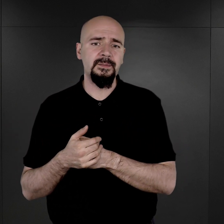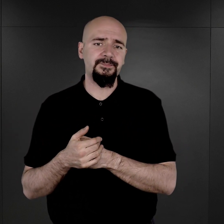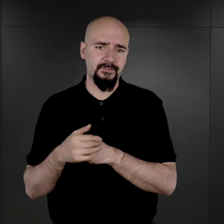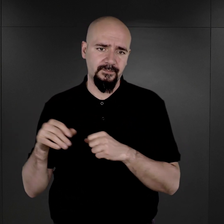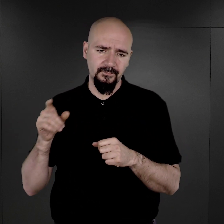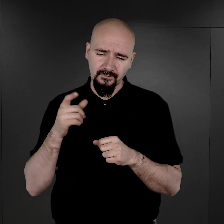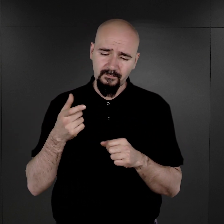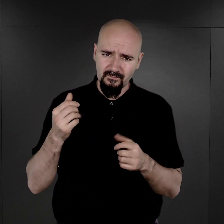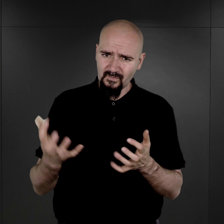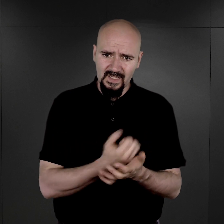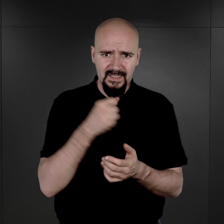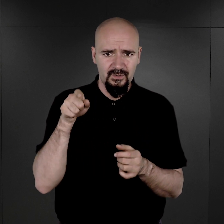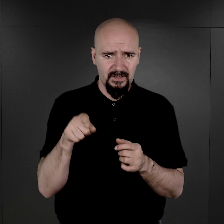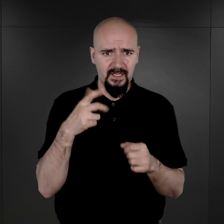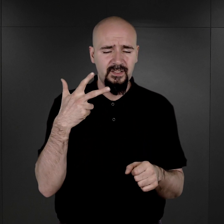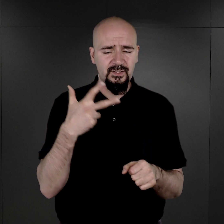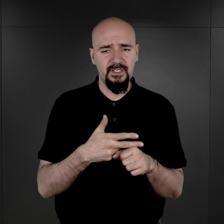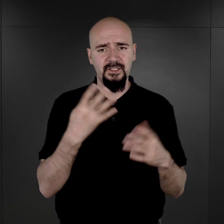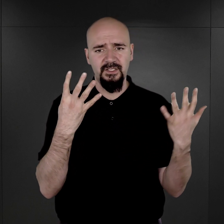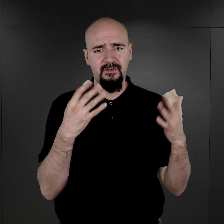odnaleziono tam te 39 tysięcy negatywów.